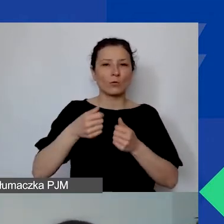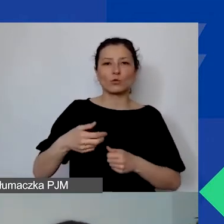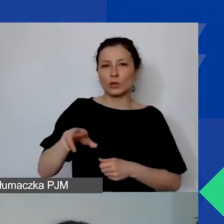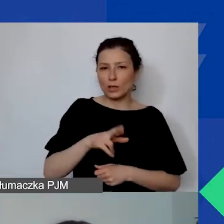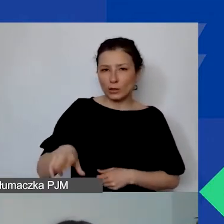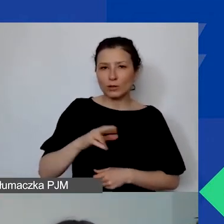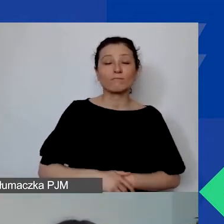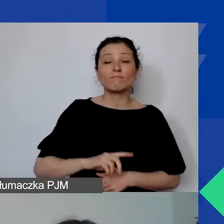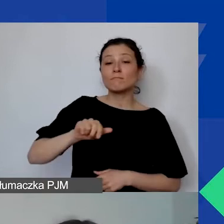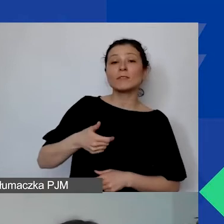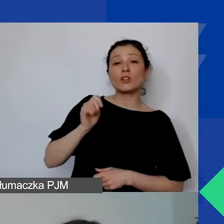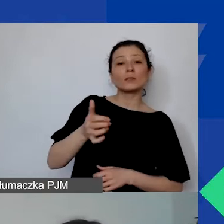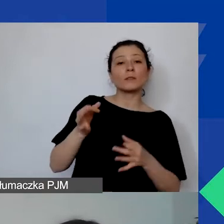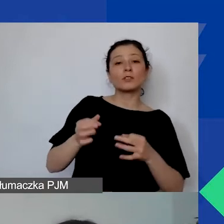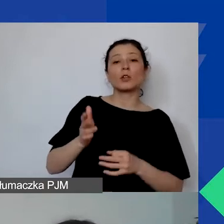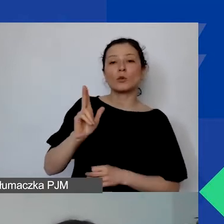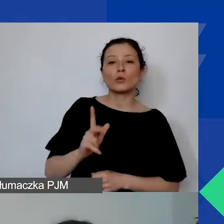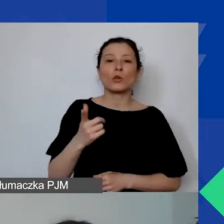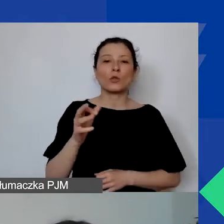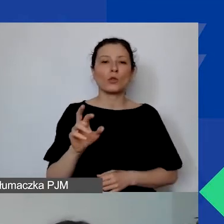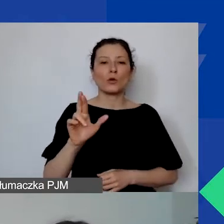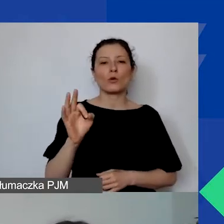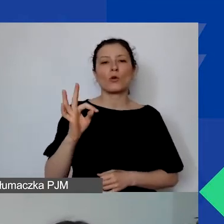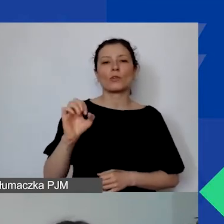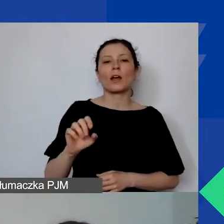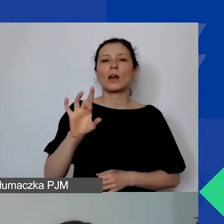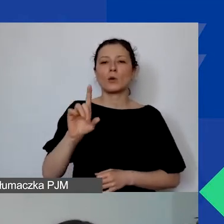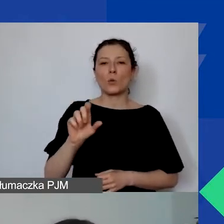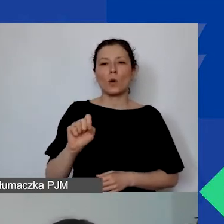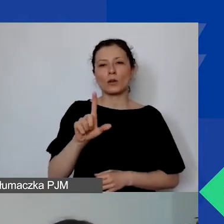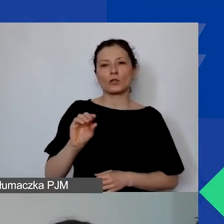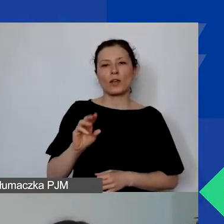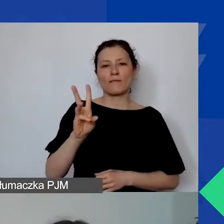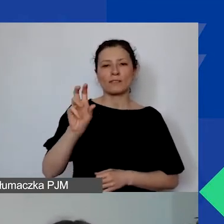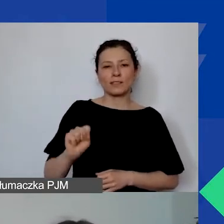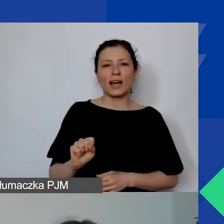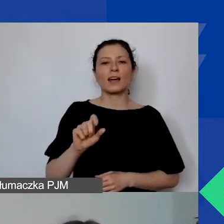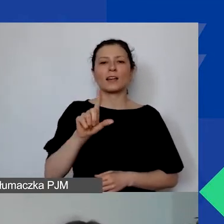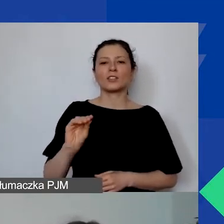Naszą ekspertką jest Dorota Głażewska-Ziemilska z Fundacji Rozwoju Demokracji Lokalnej.